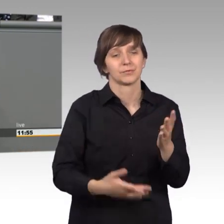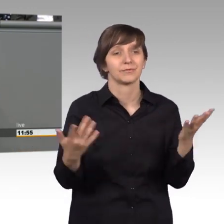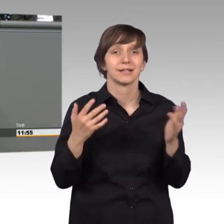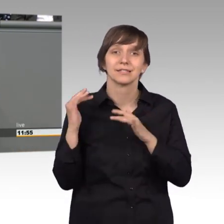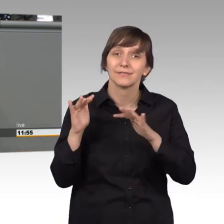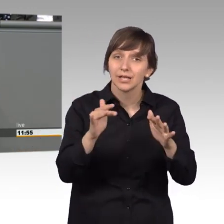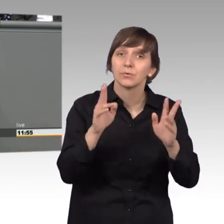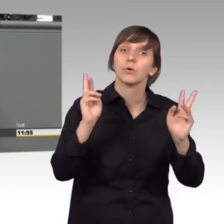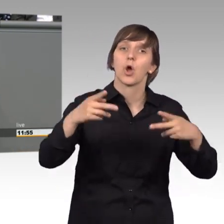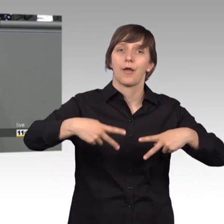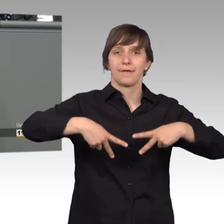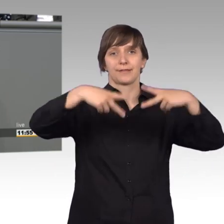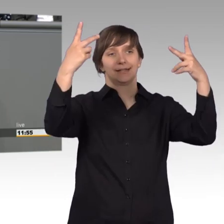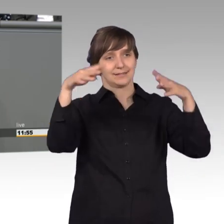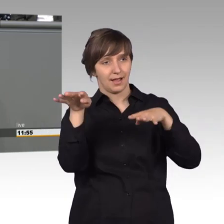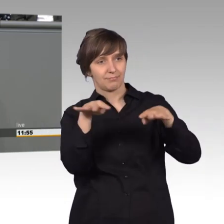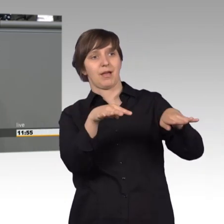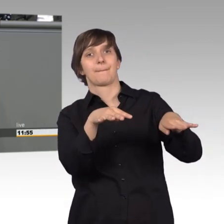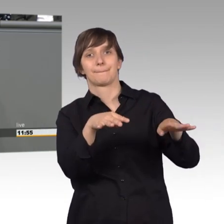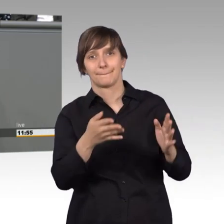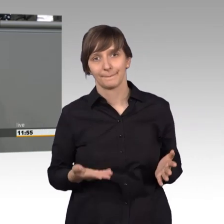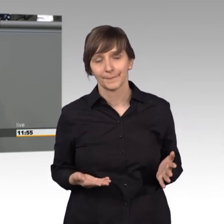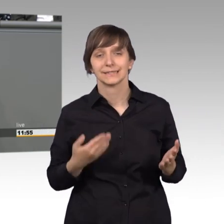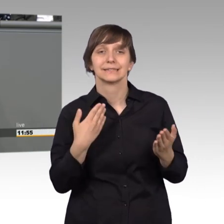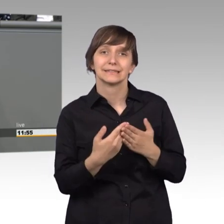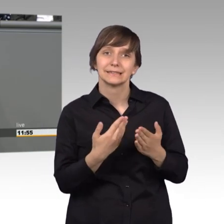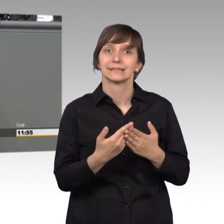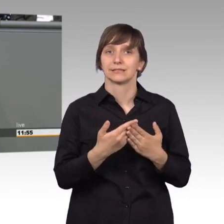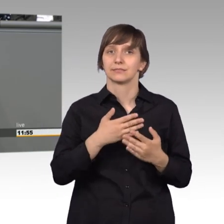Öffentlichkeit. Und deshalb ist mein Plädoyer auch, wir brauchen mehr